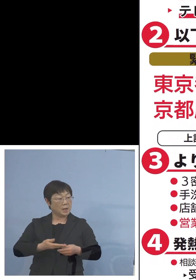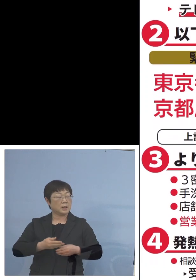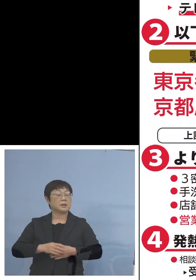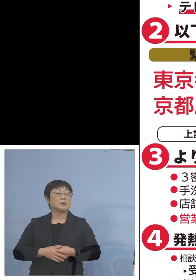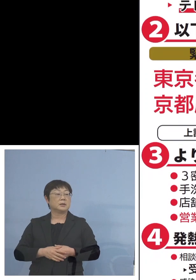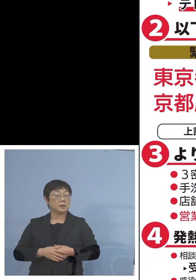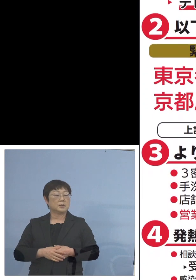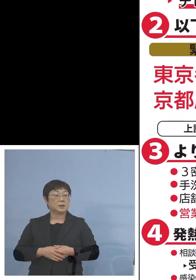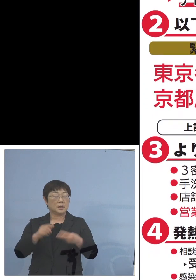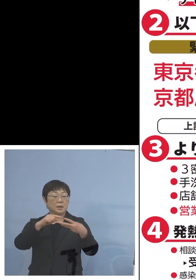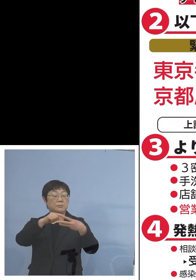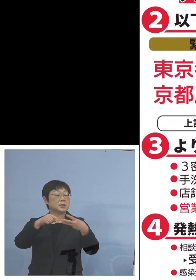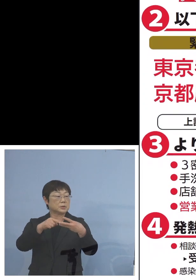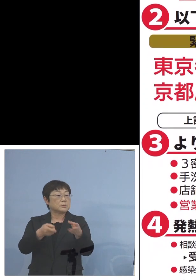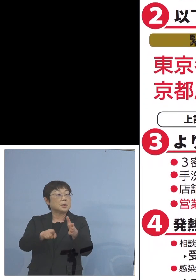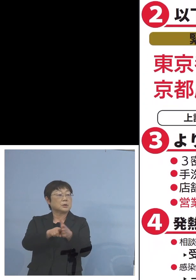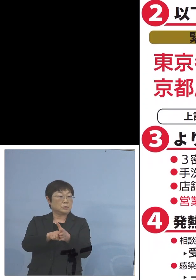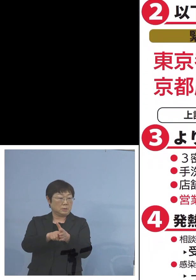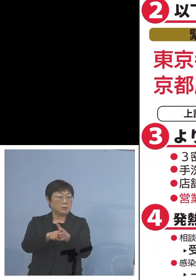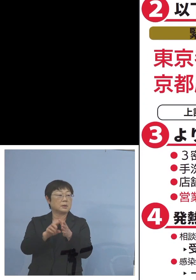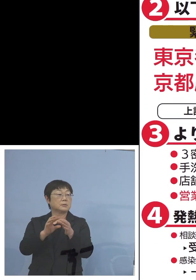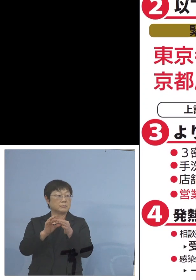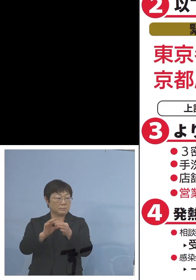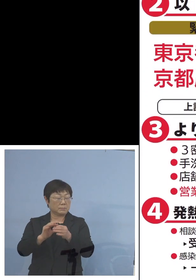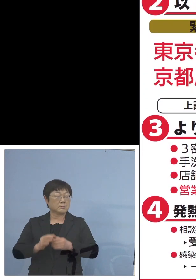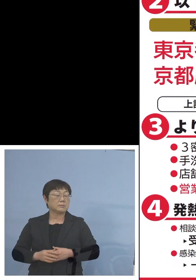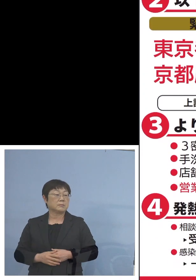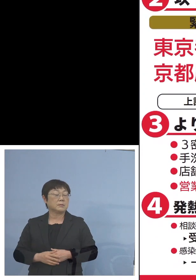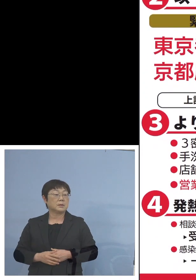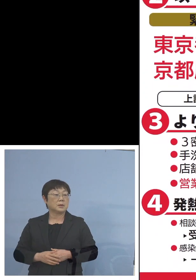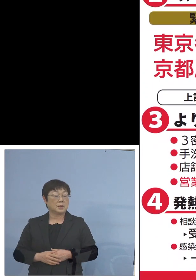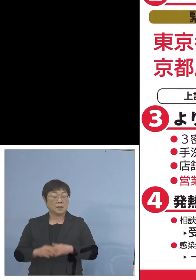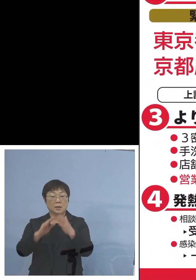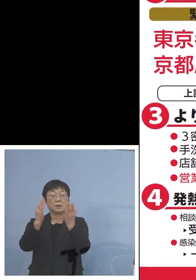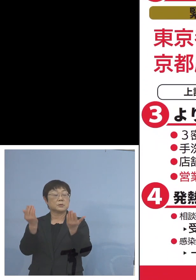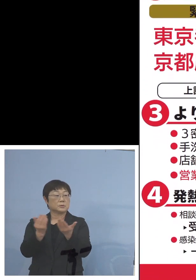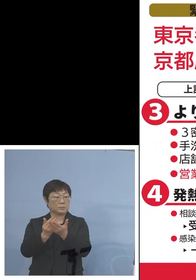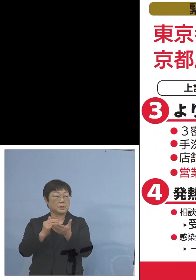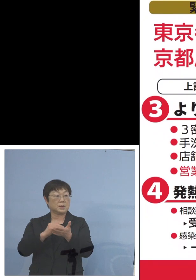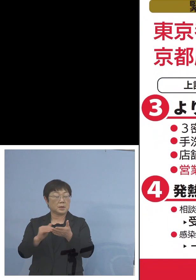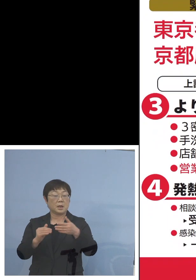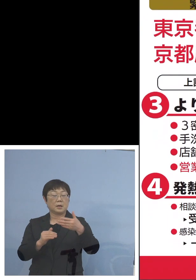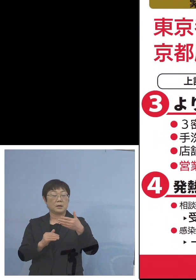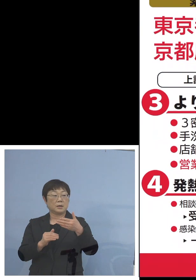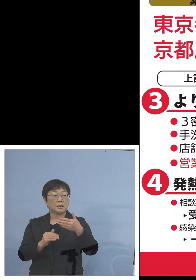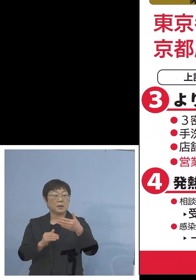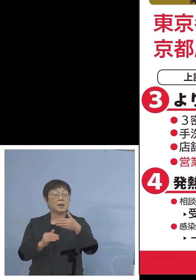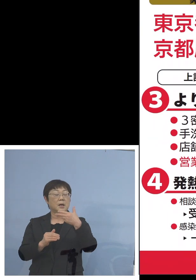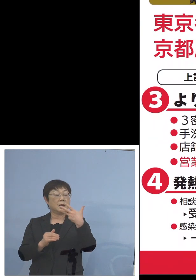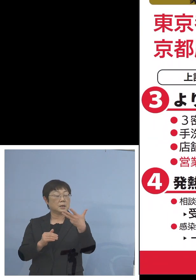この3つが加わることとなりまして 合計8道県において